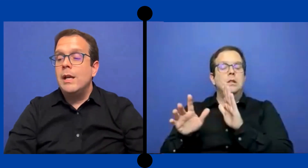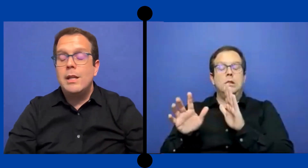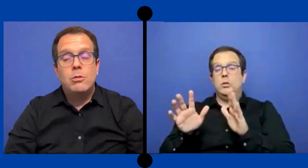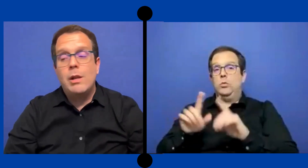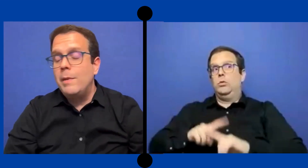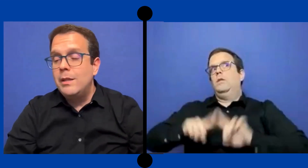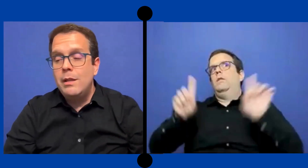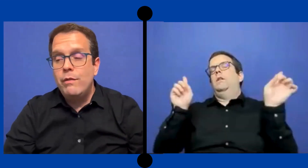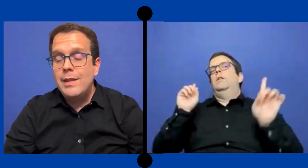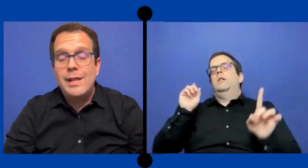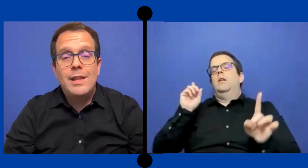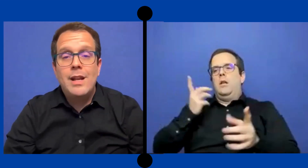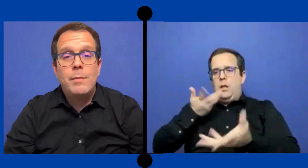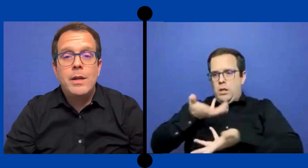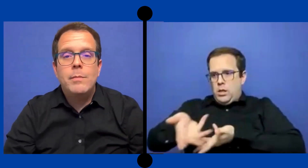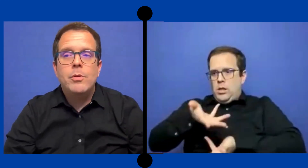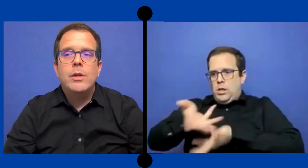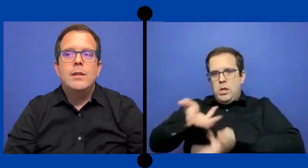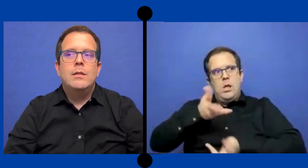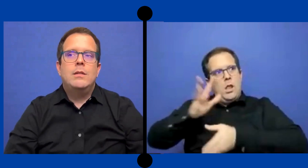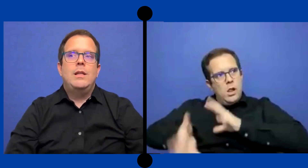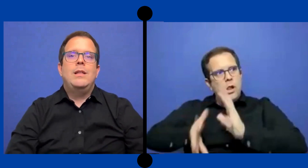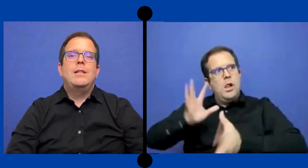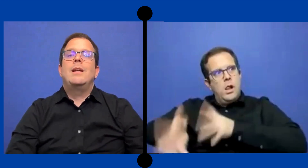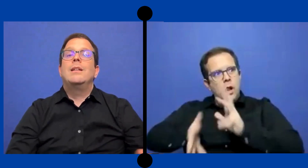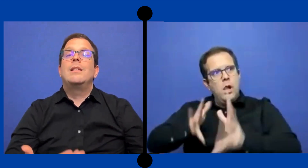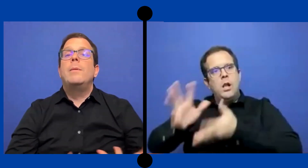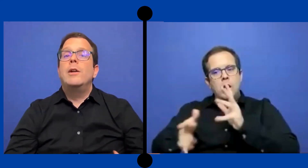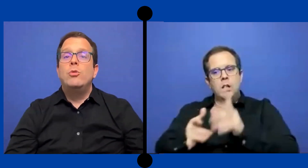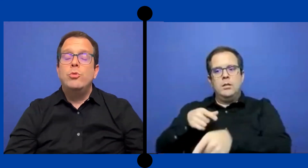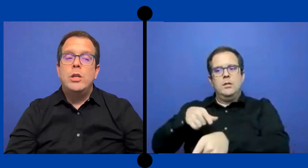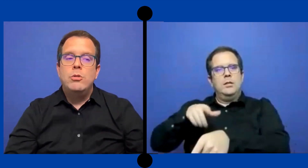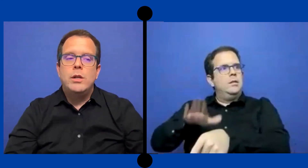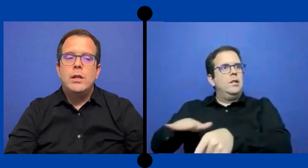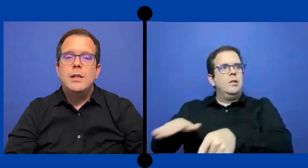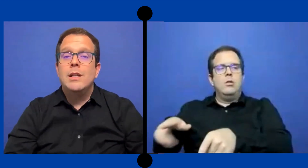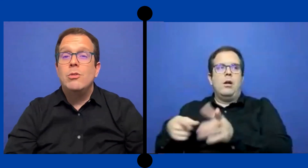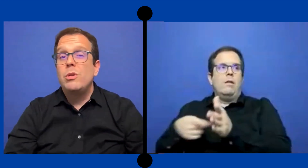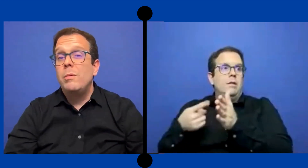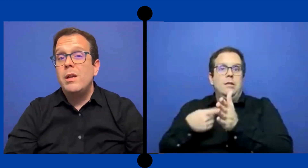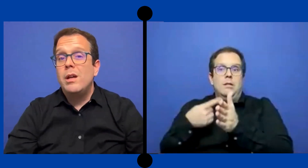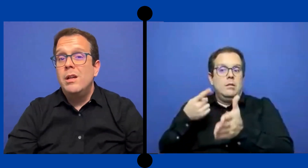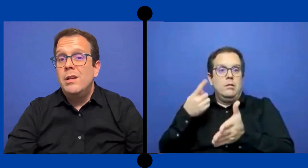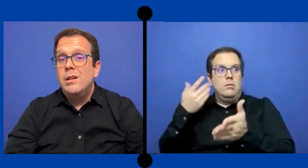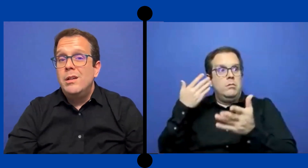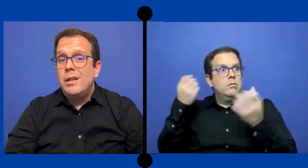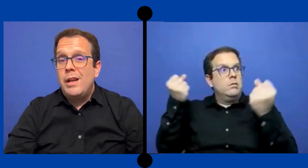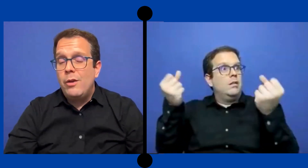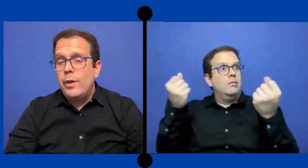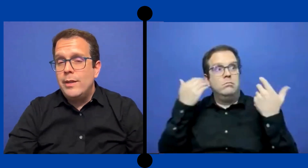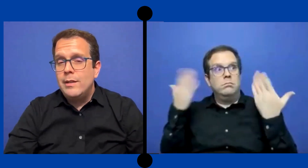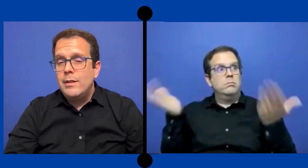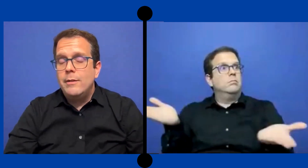era totalmente diferente la dinámica porque tenía que ... trabajar con un niño que quizá no sabía la lengua de señas